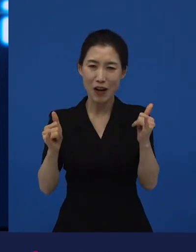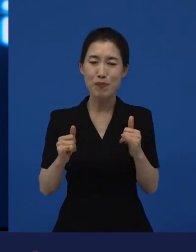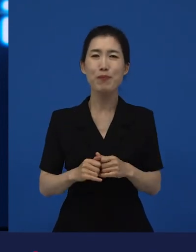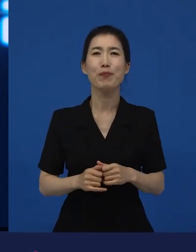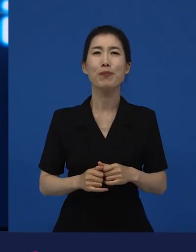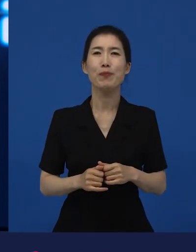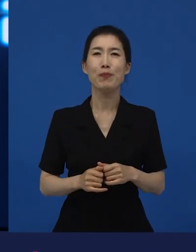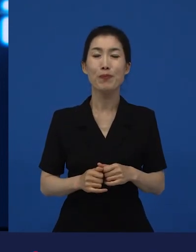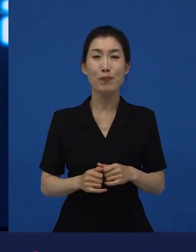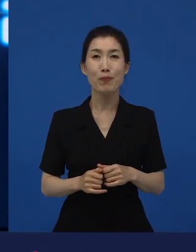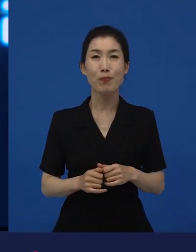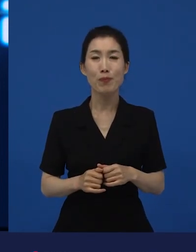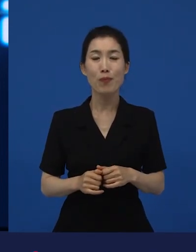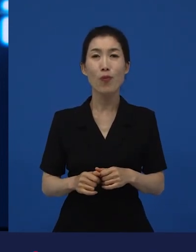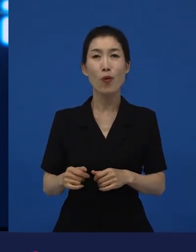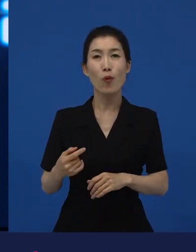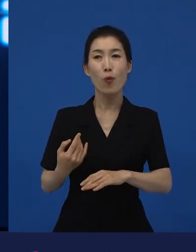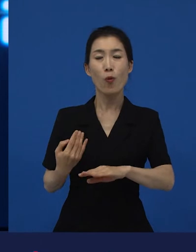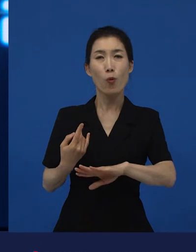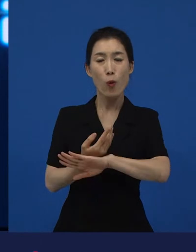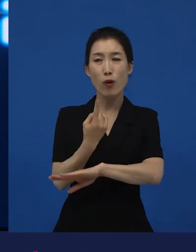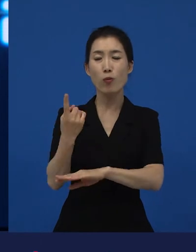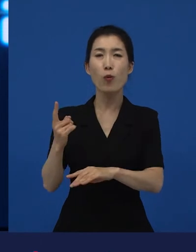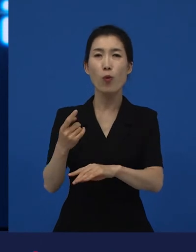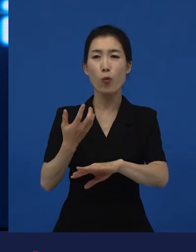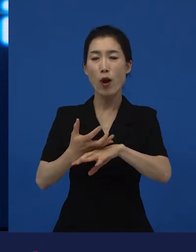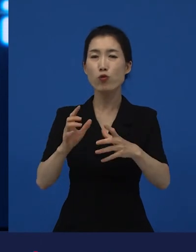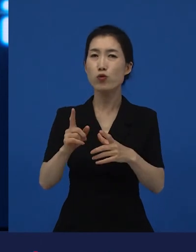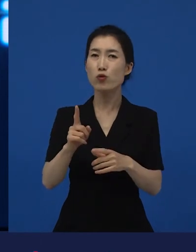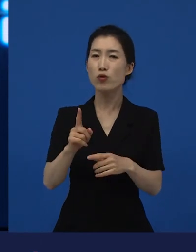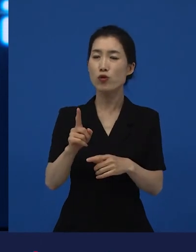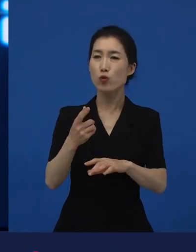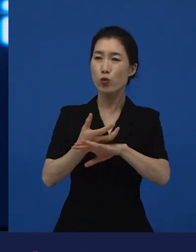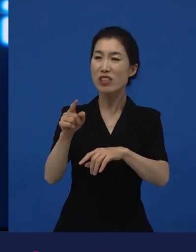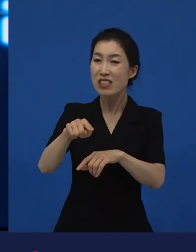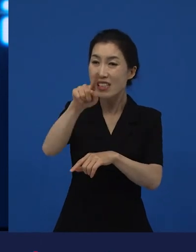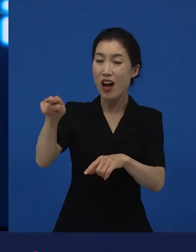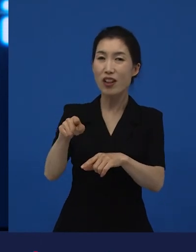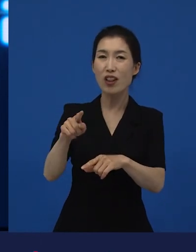이 언어를 쓰는 작품들이 작품상을 받은 것도 쉽지 않았어요.